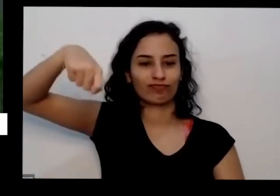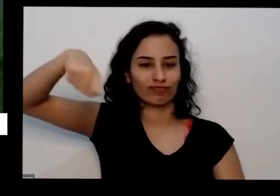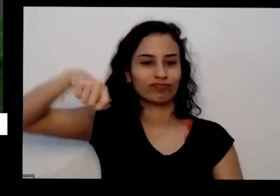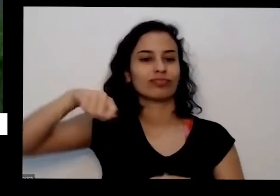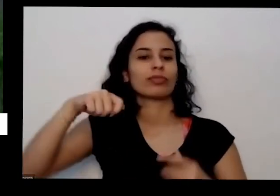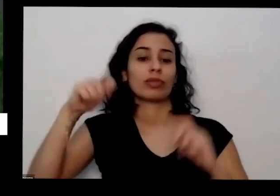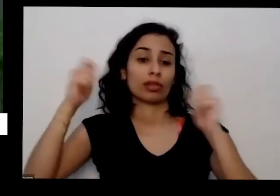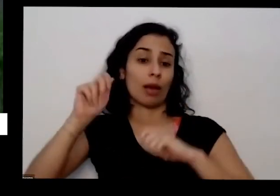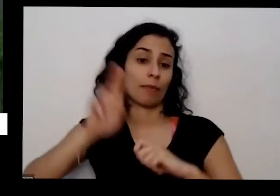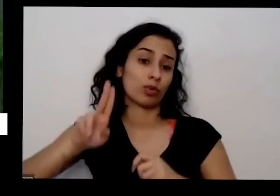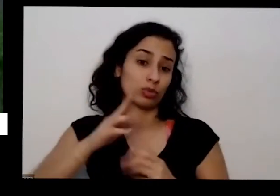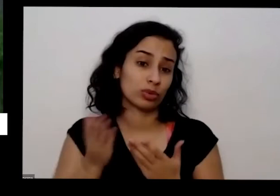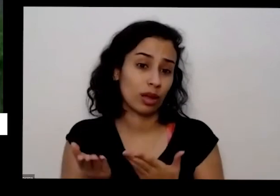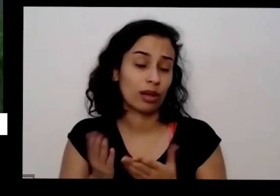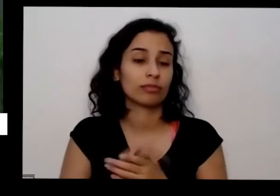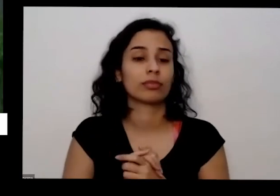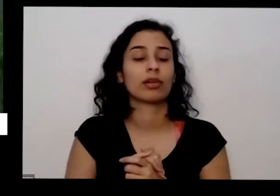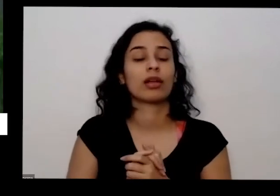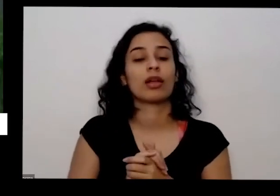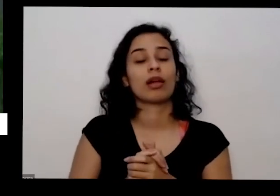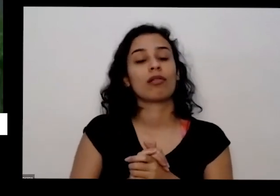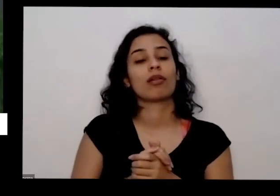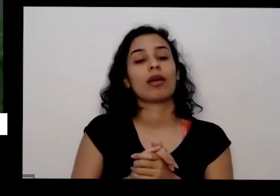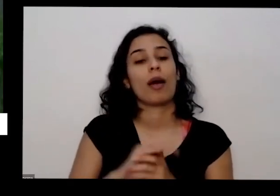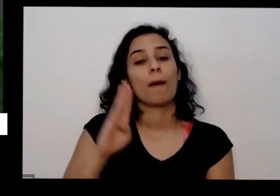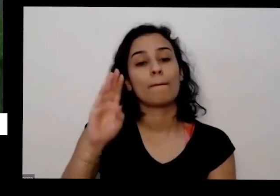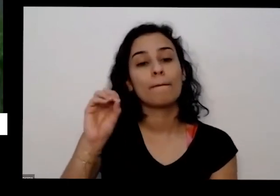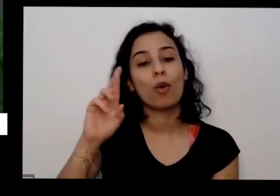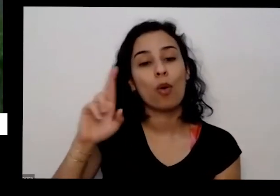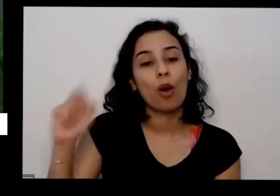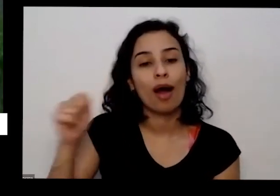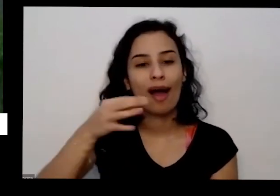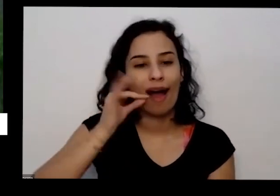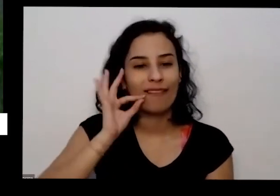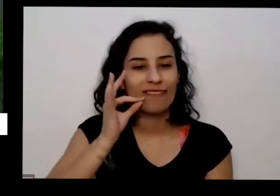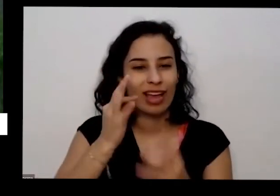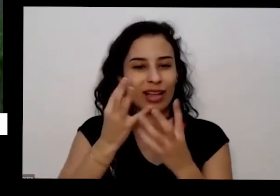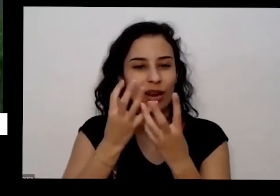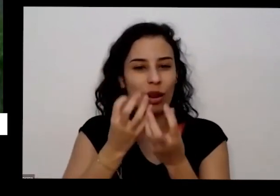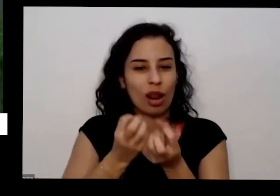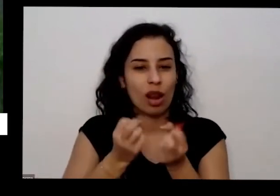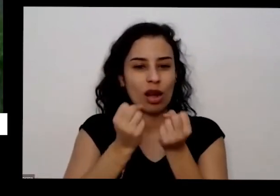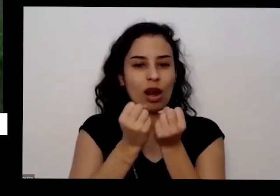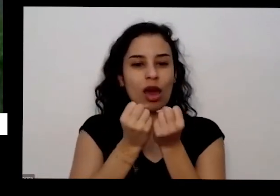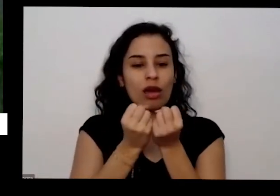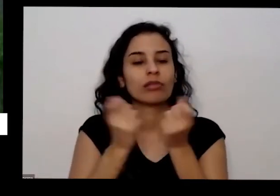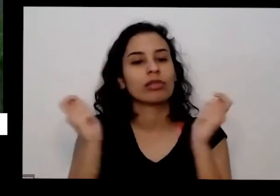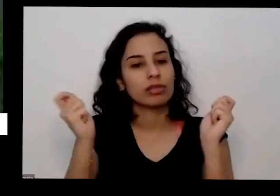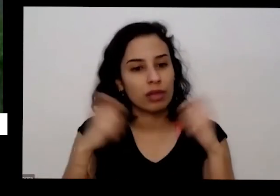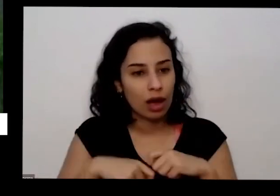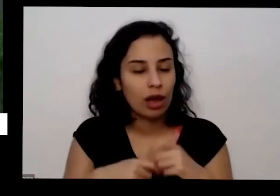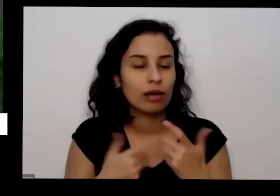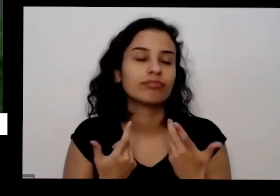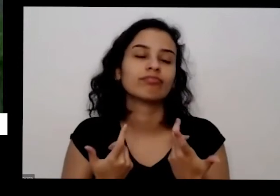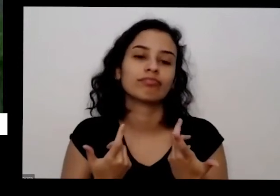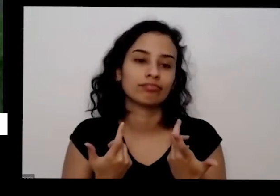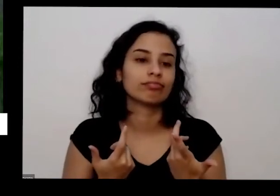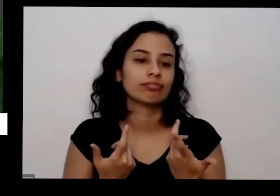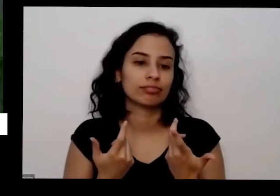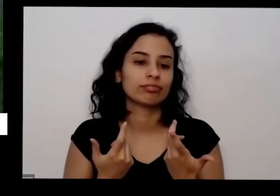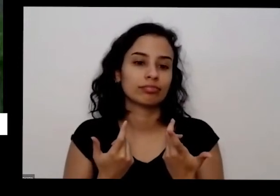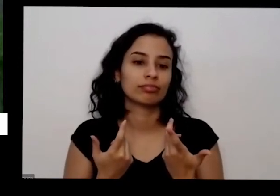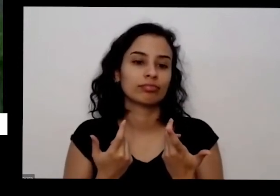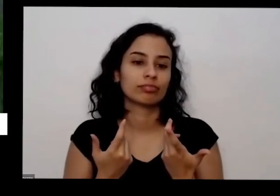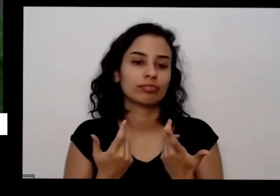borra de café e cá se você já resolve bastante os problemas nutricionais da planta se quiser pode